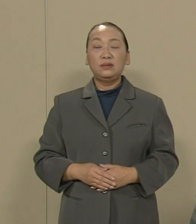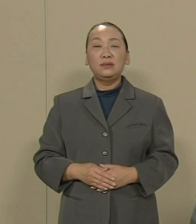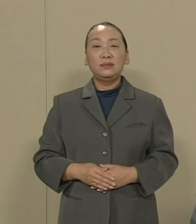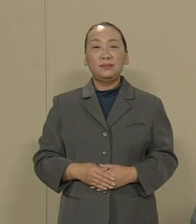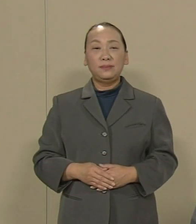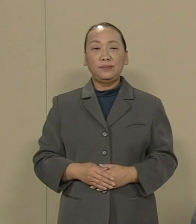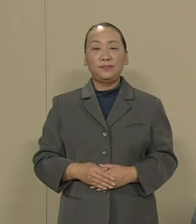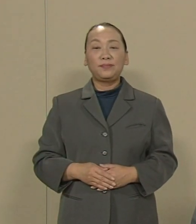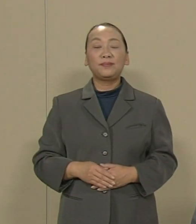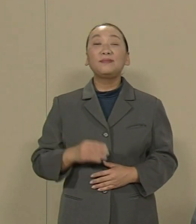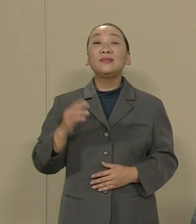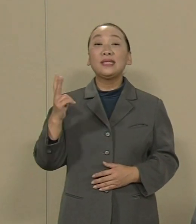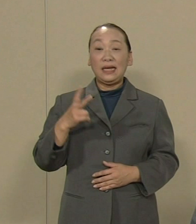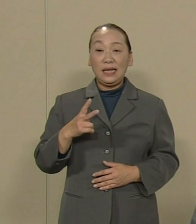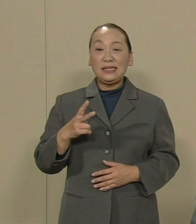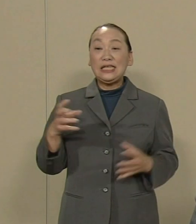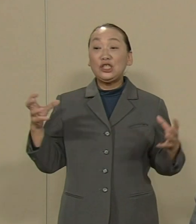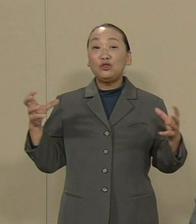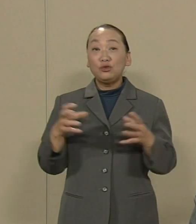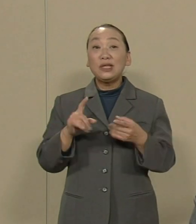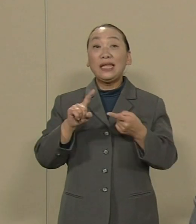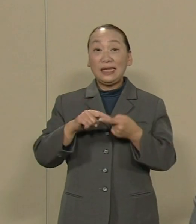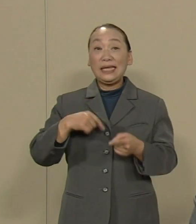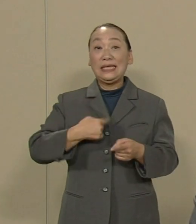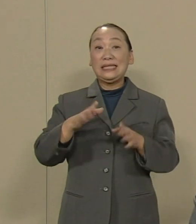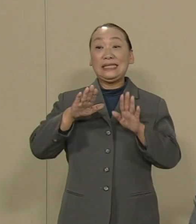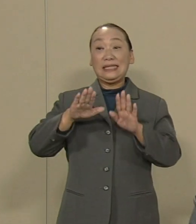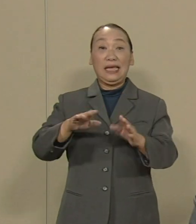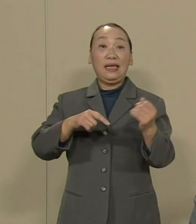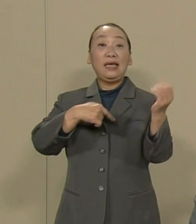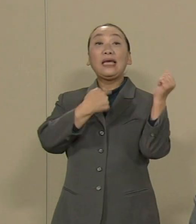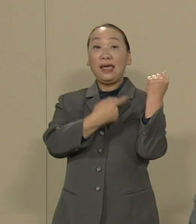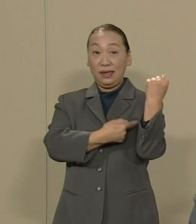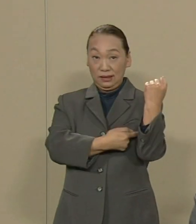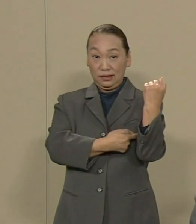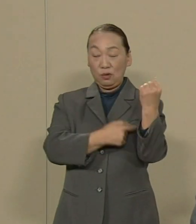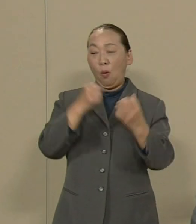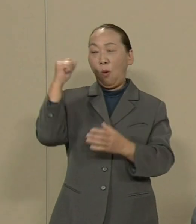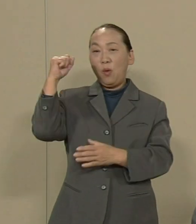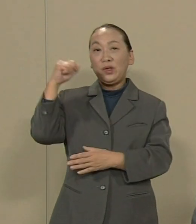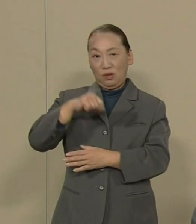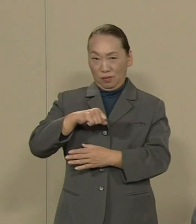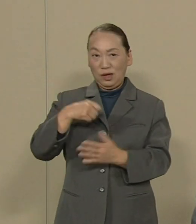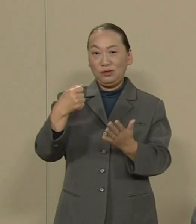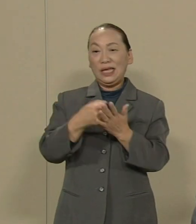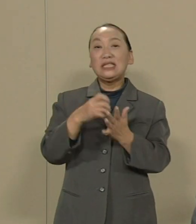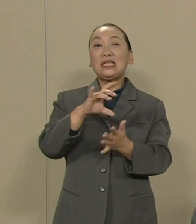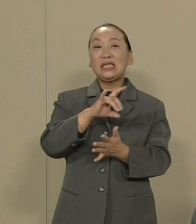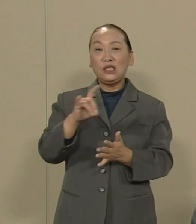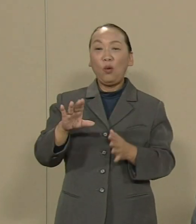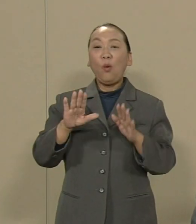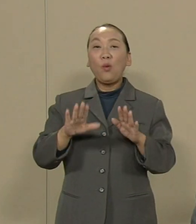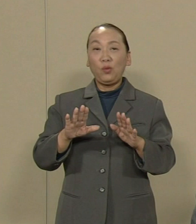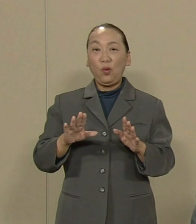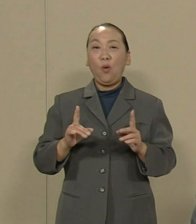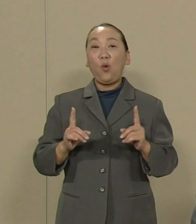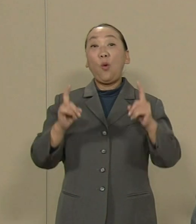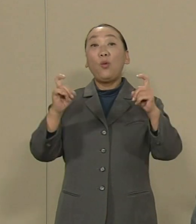さらに 集団的自衛権 の 容認する決議をこの国会で 安倍政権は